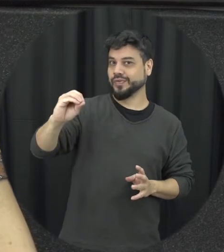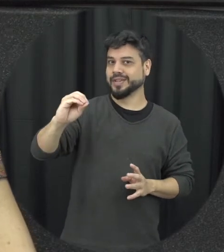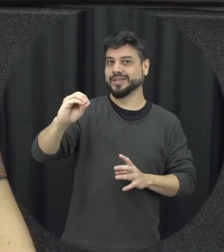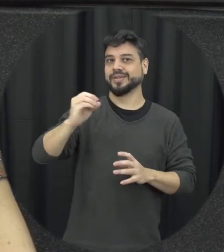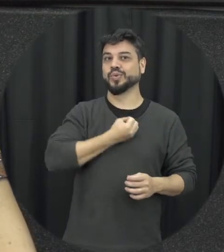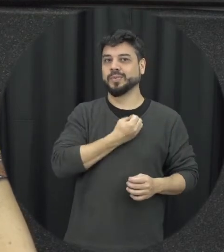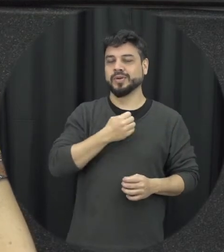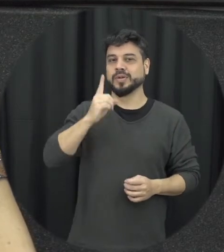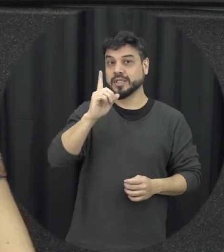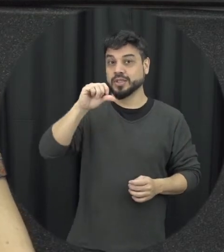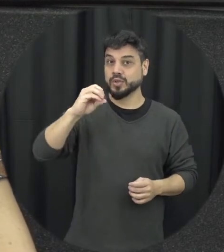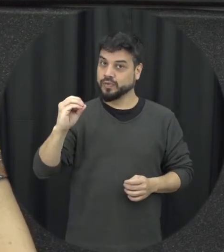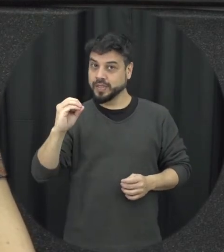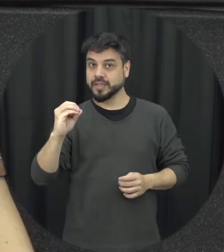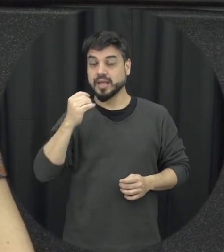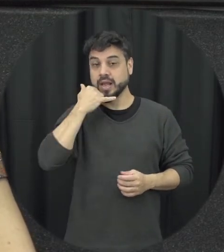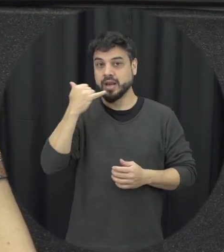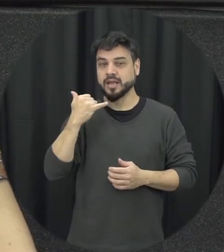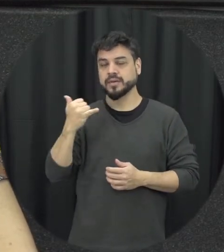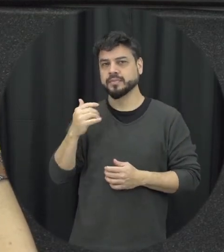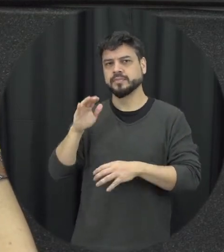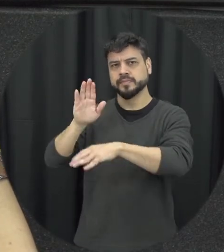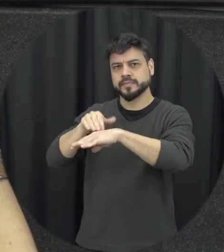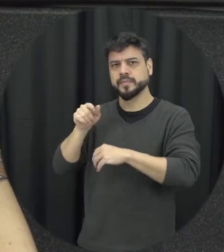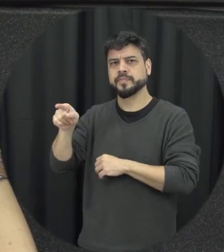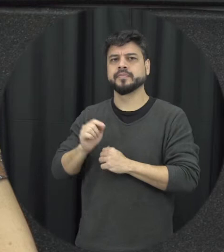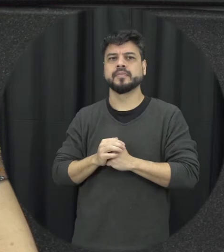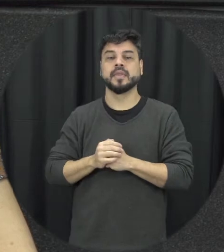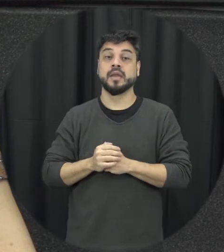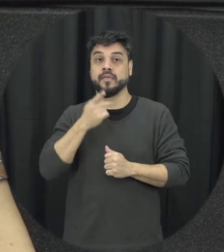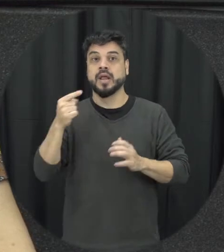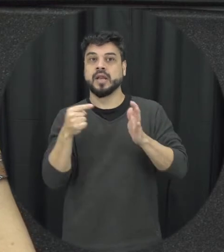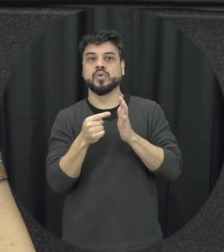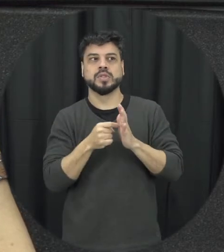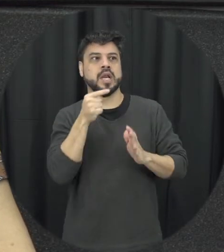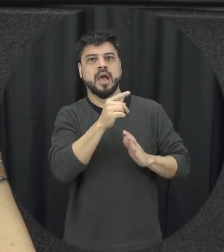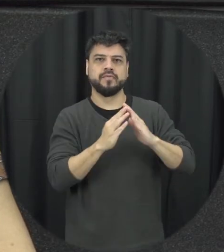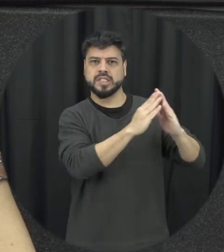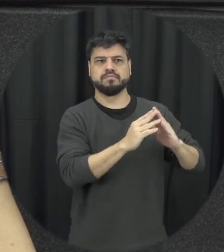essa denuncia que tá tendo uma situação e tudo e que ia essa denúncia pode ser feita de forma